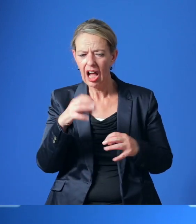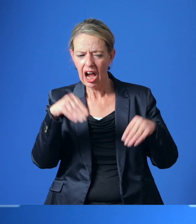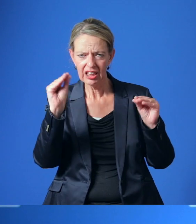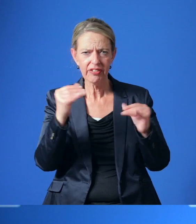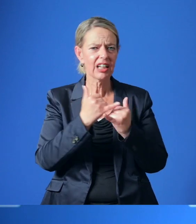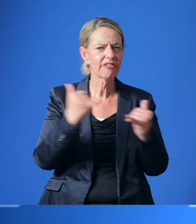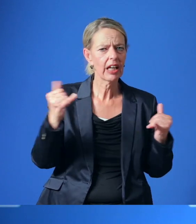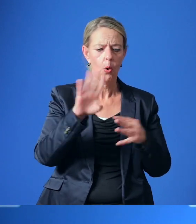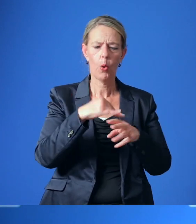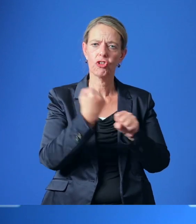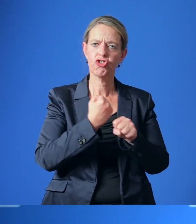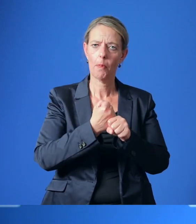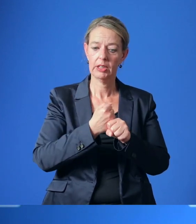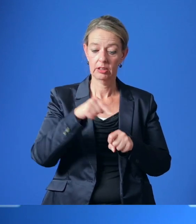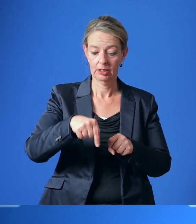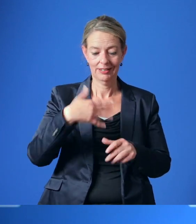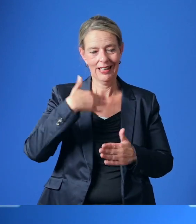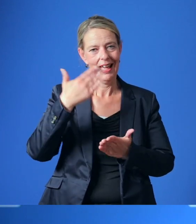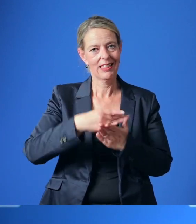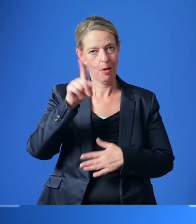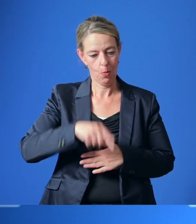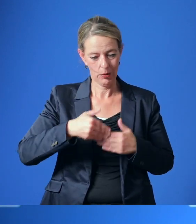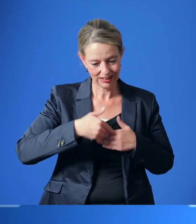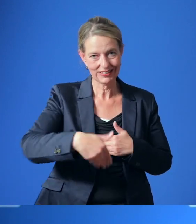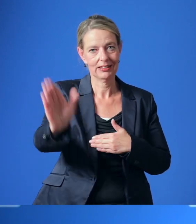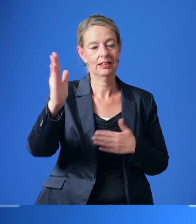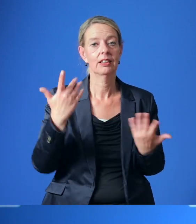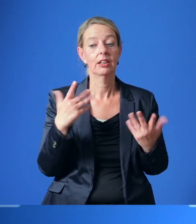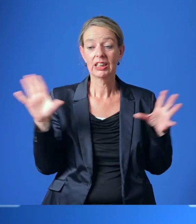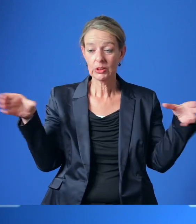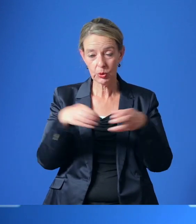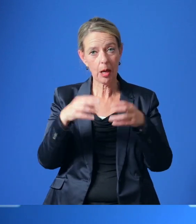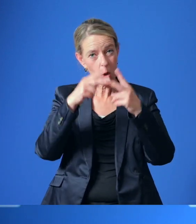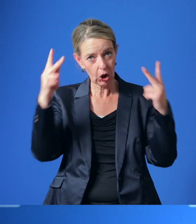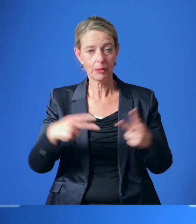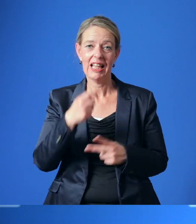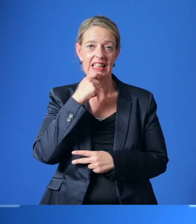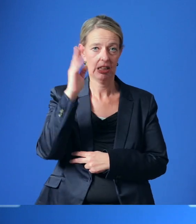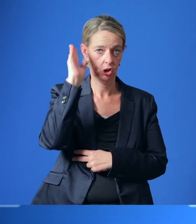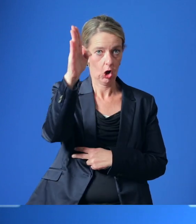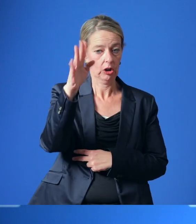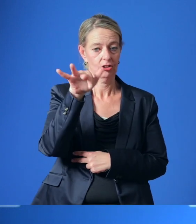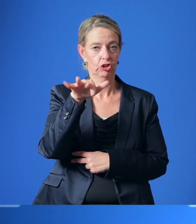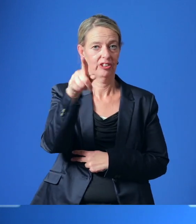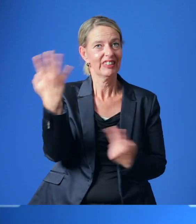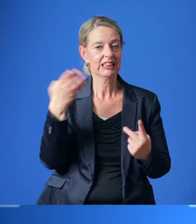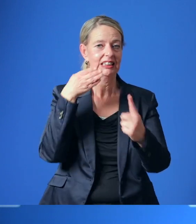für einen Workshop-Prozess geplant, der ein gemeinsames Konzept für den Essener Norden zum Ziel hat.